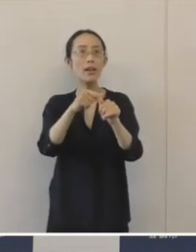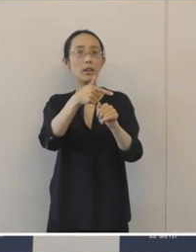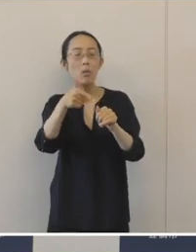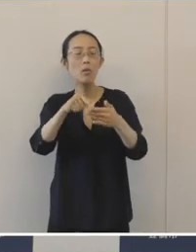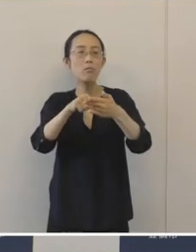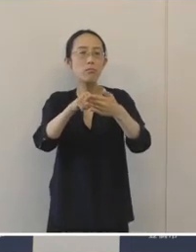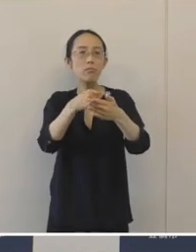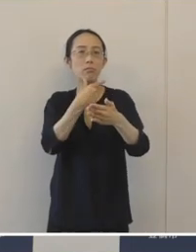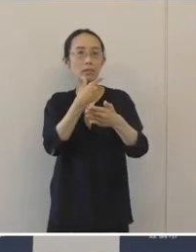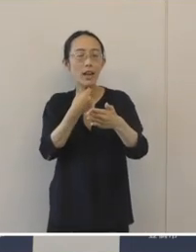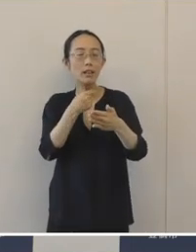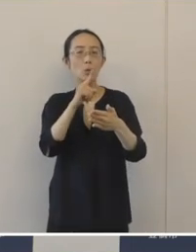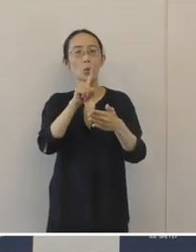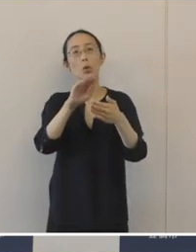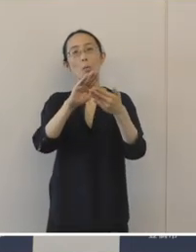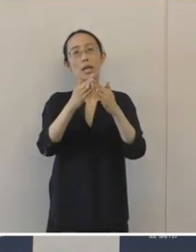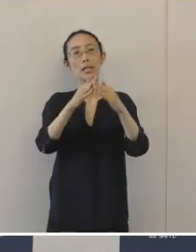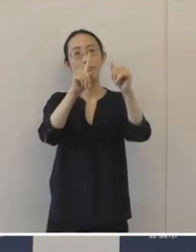そういうまちを目指して